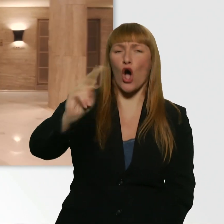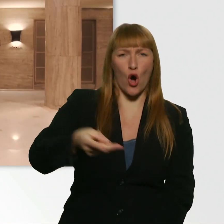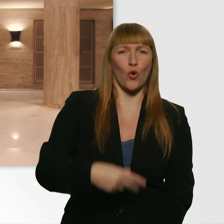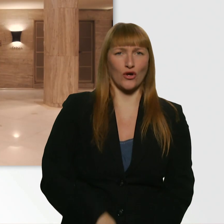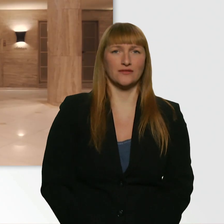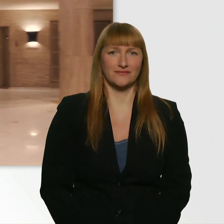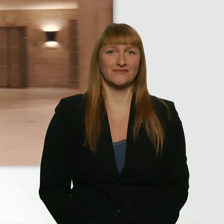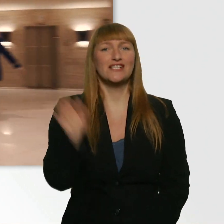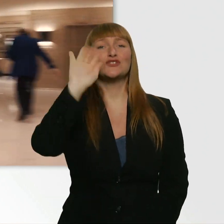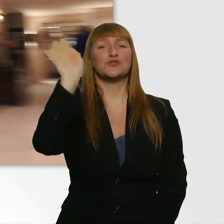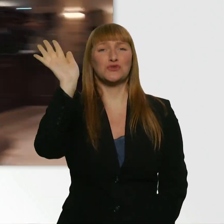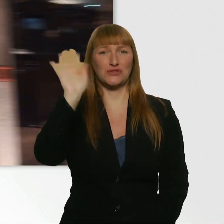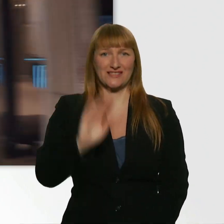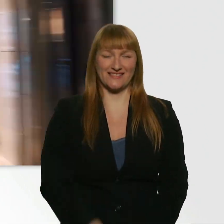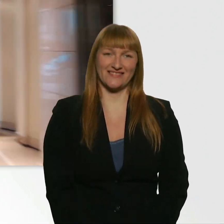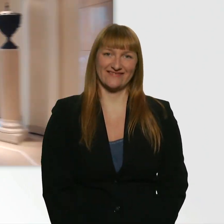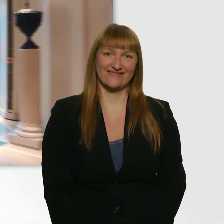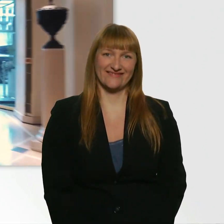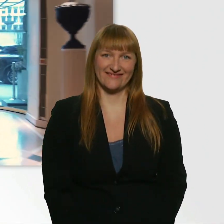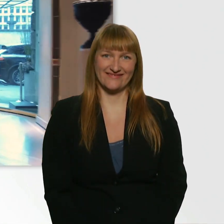(Kübra) Tschüs. (Kübra) So, Leute.